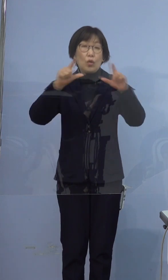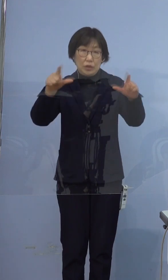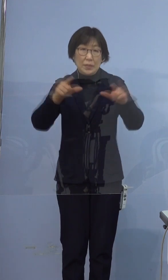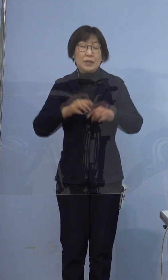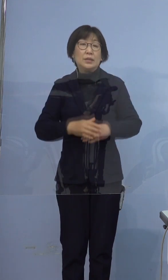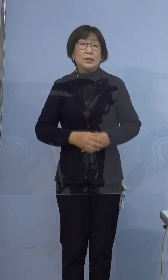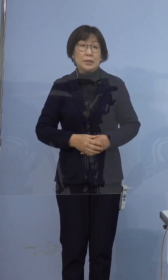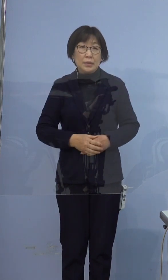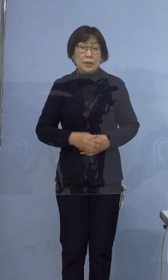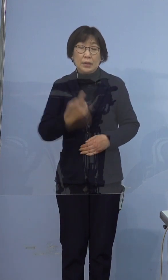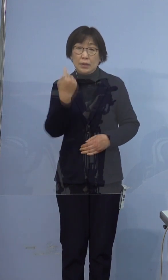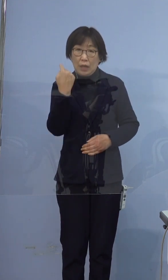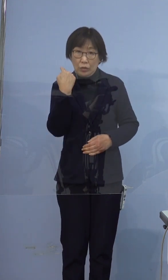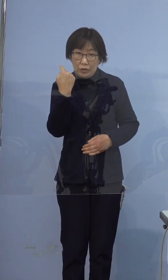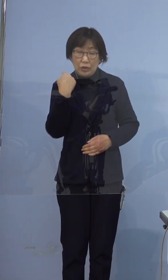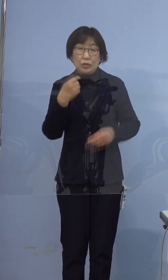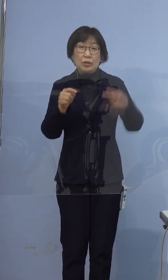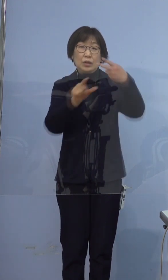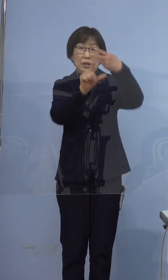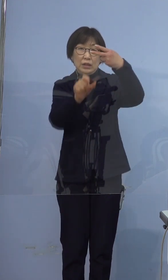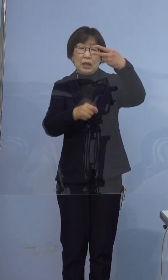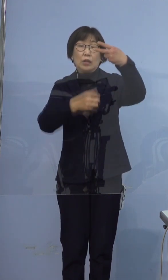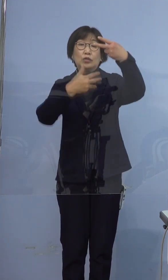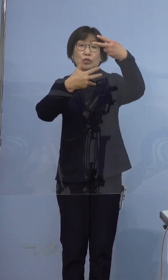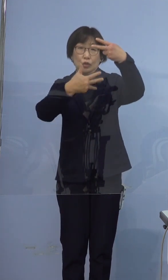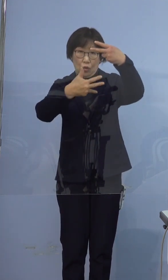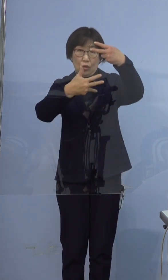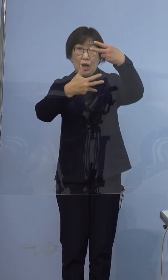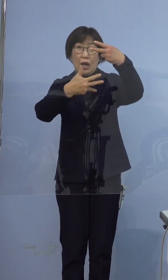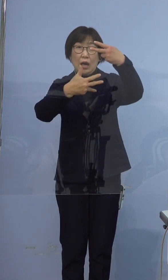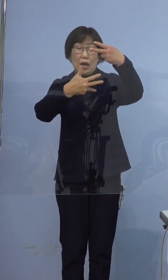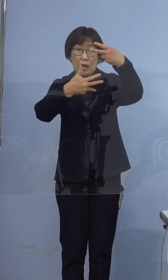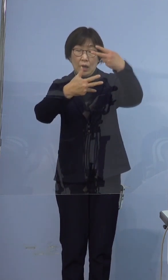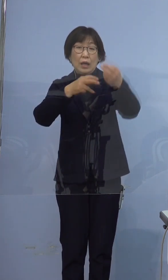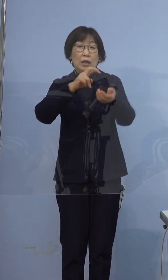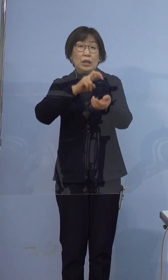昨日2月8日医療機関及び